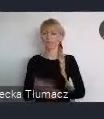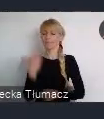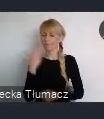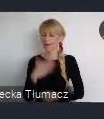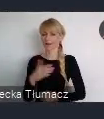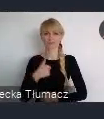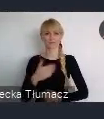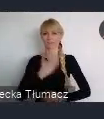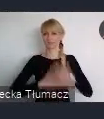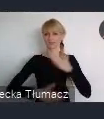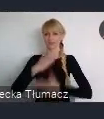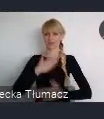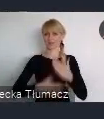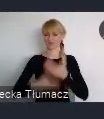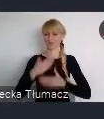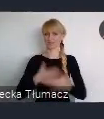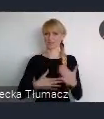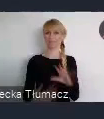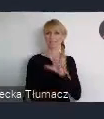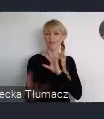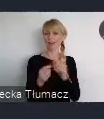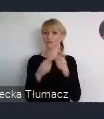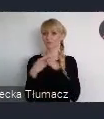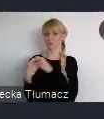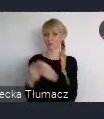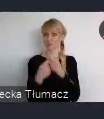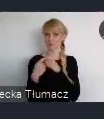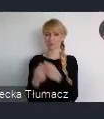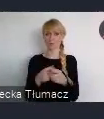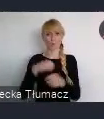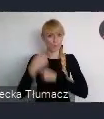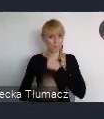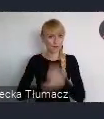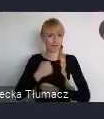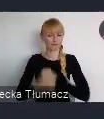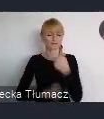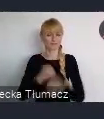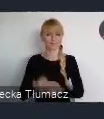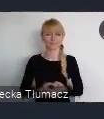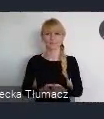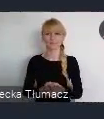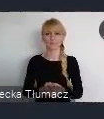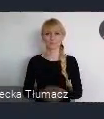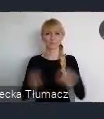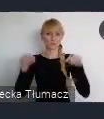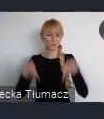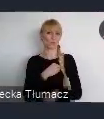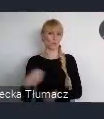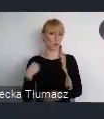że ta współpraca, na tej scenie polskich miast bardzo fajnie przebiega.